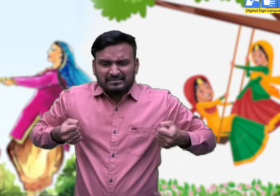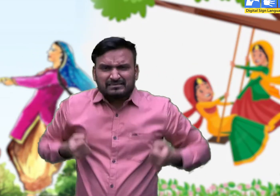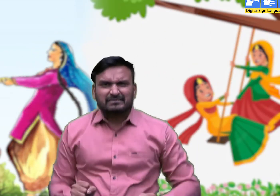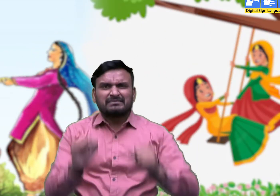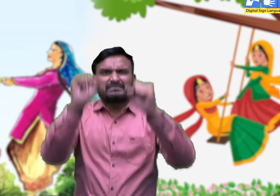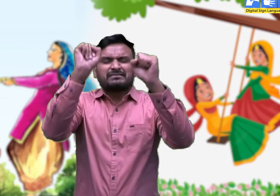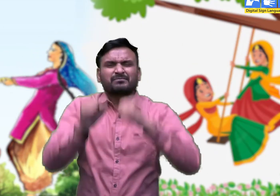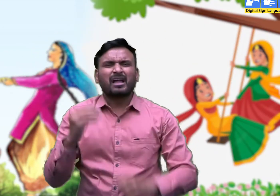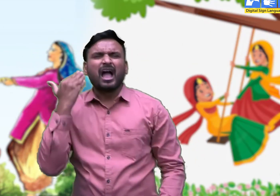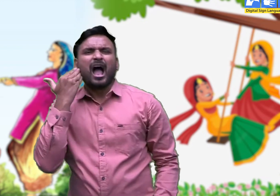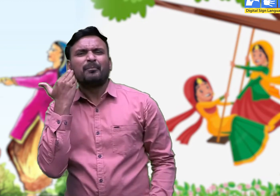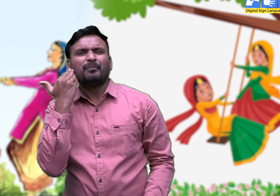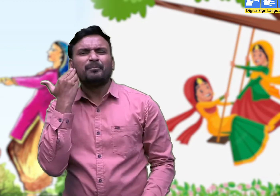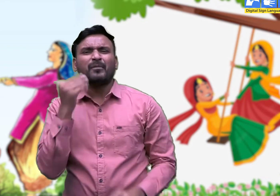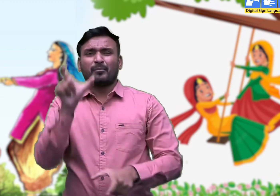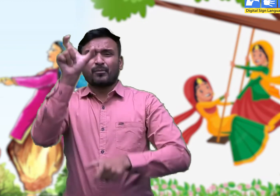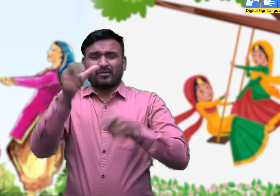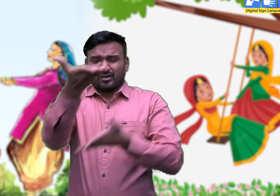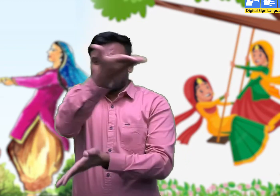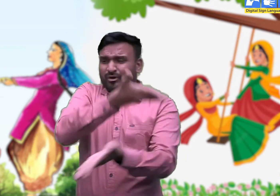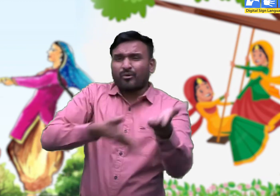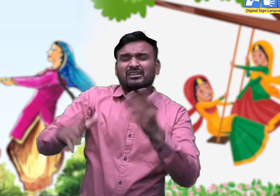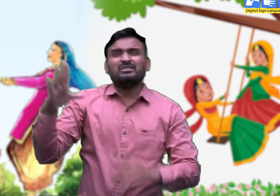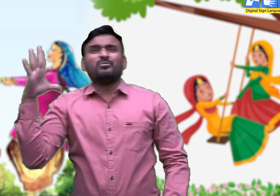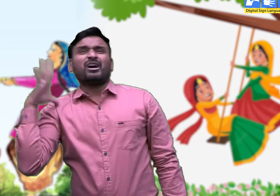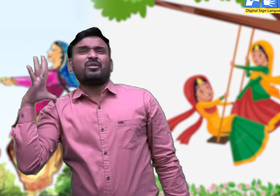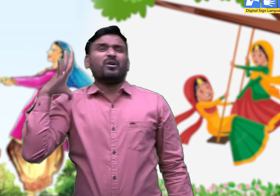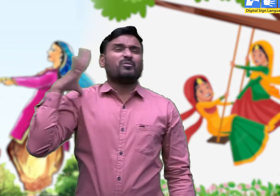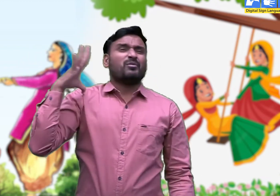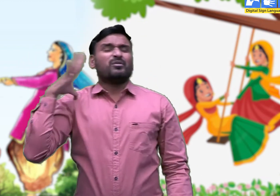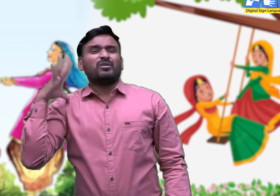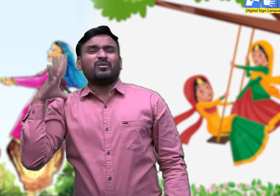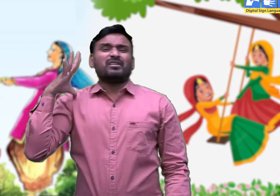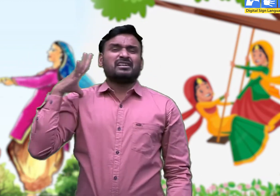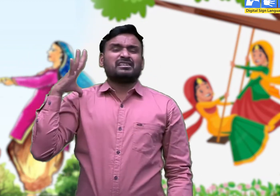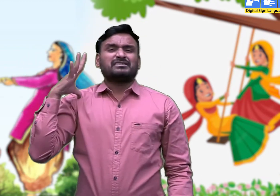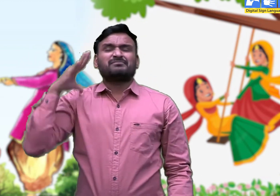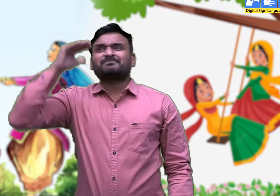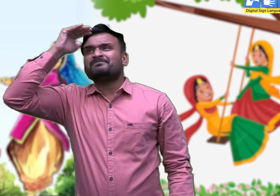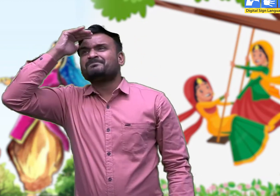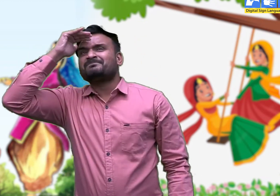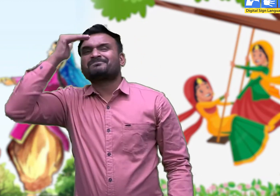चौगर्दे ने बाग हरा घनघोर घटा से सामण की ।।